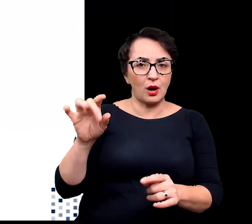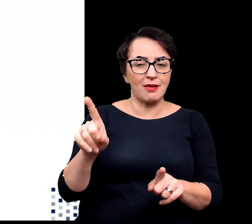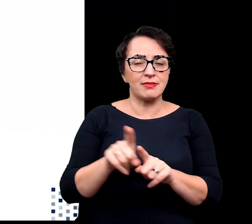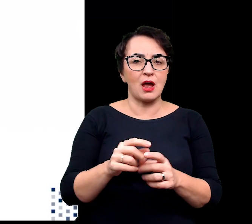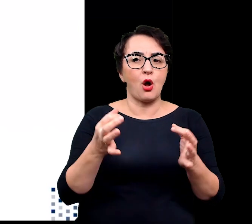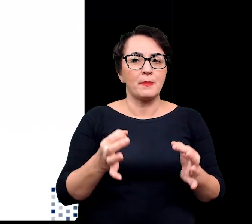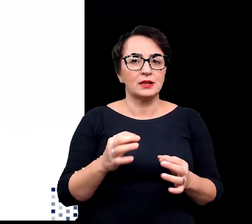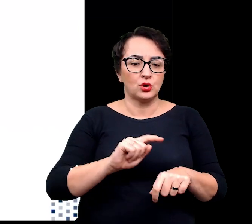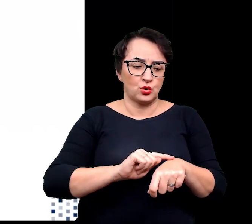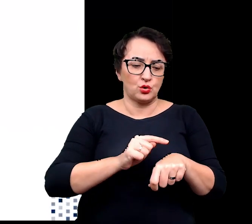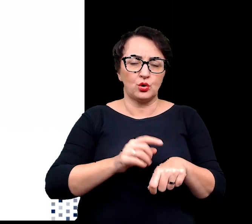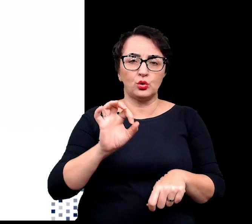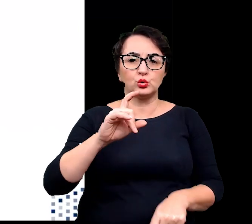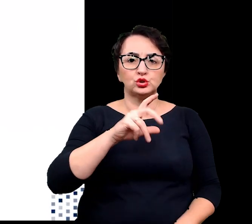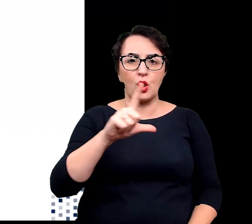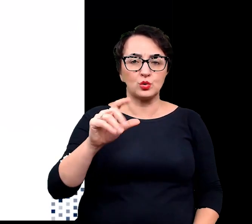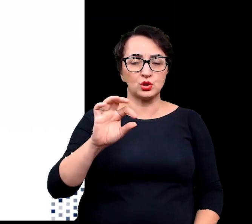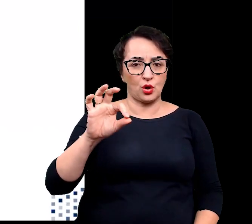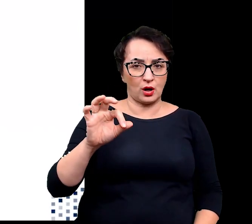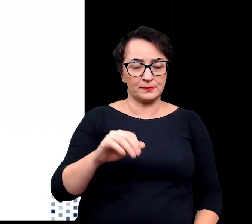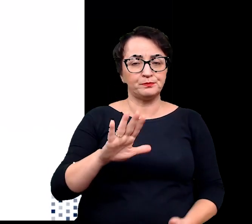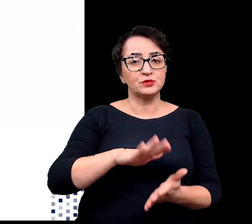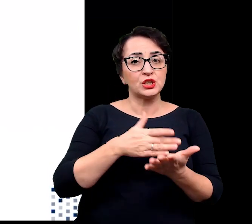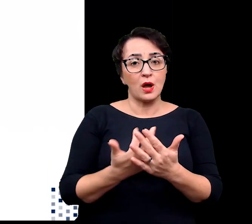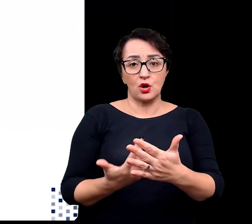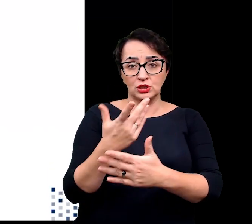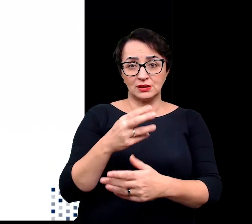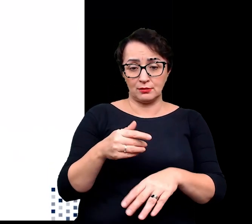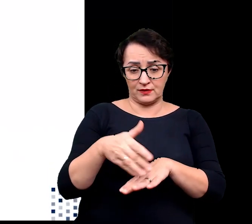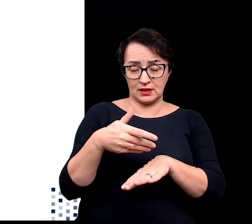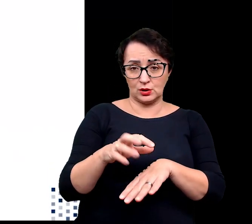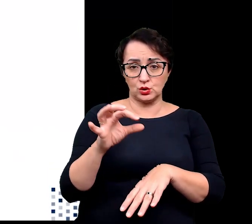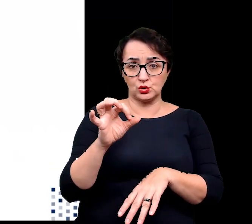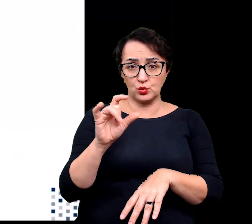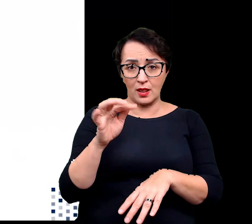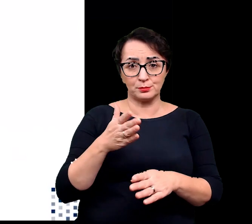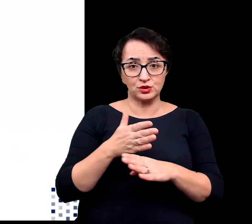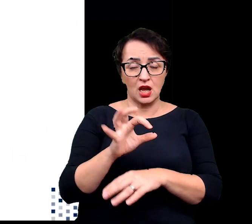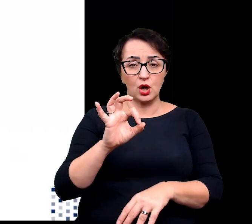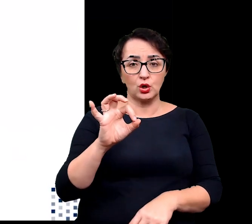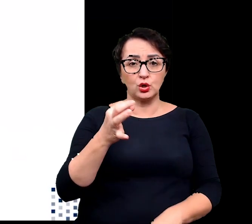Przykładem rośliny usuwające nadmiar soli poprzez gruczoły jest właśnie tamaryszek,